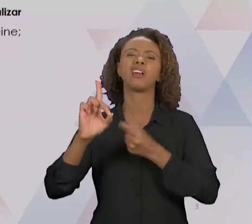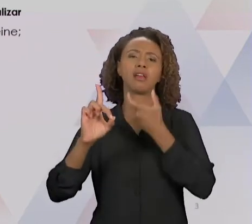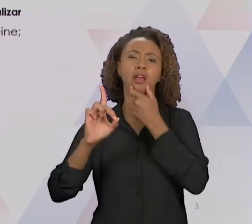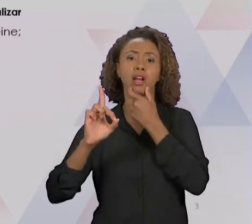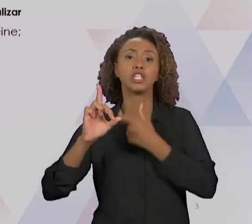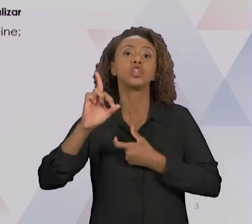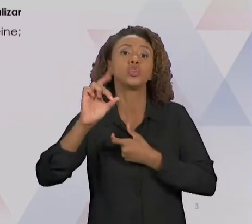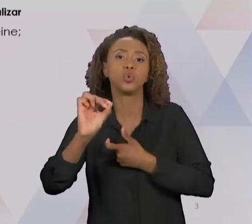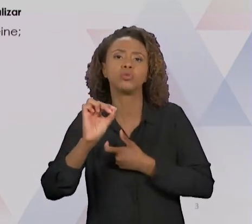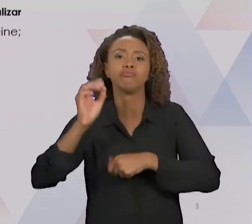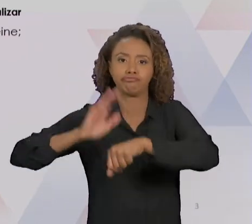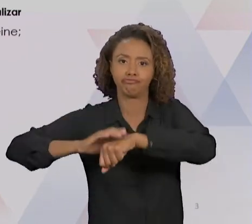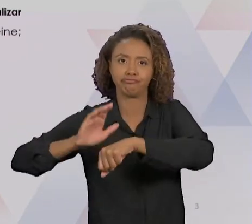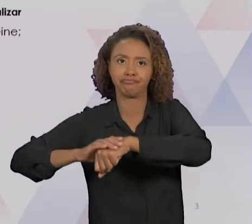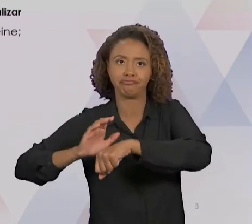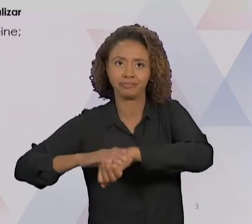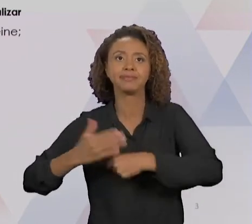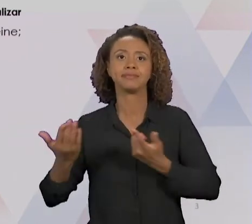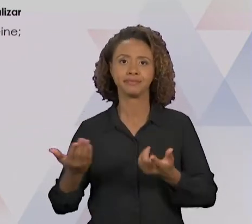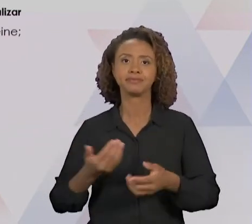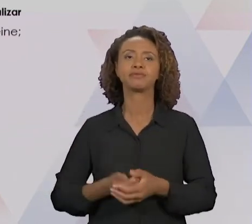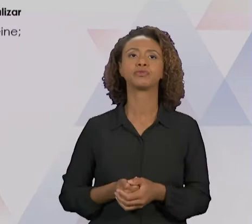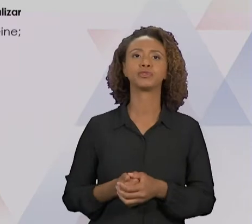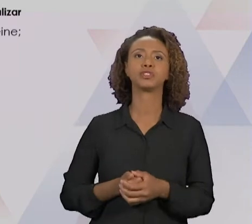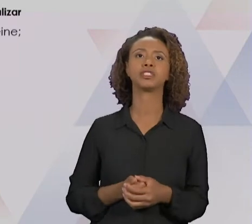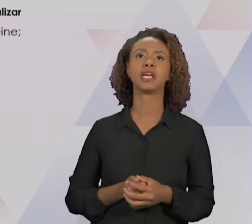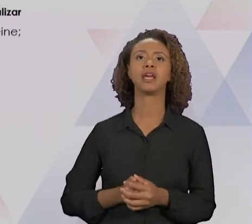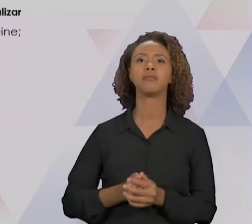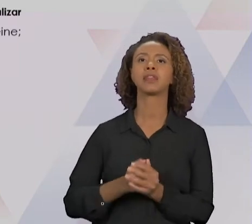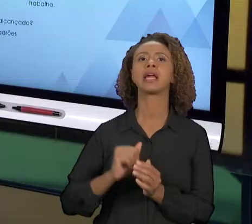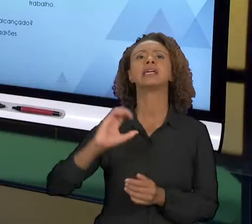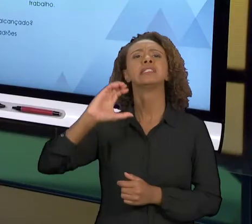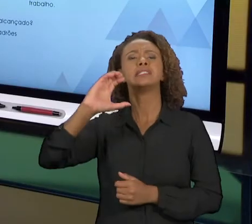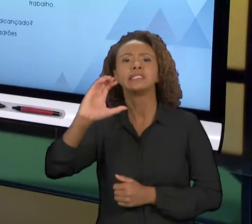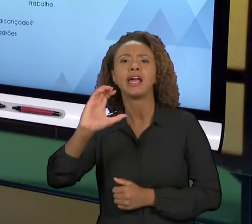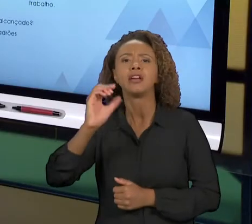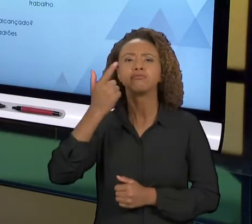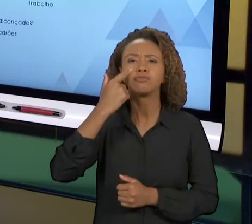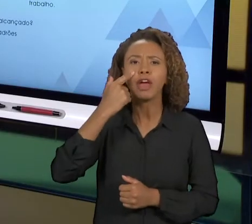E "ACTION", DE AGIR. FORMALIZAM UM CICLO EM QUE A